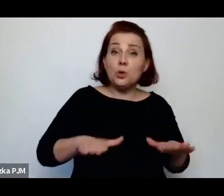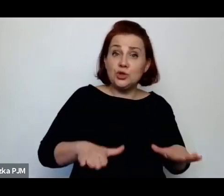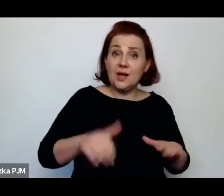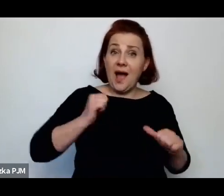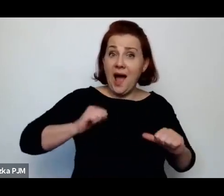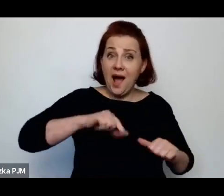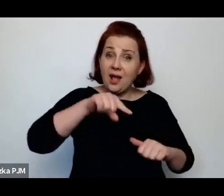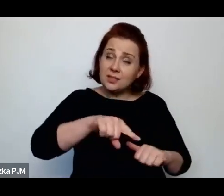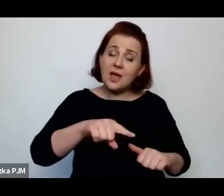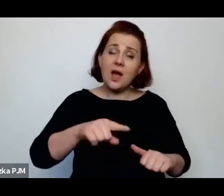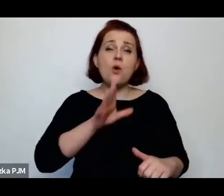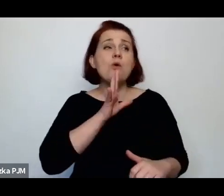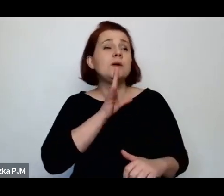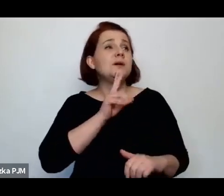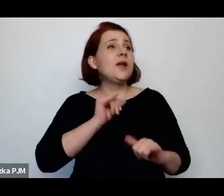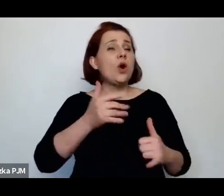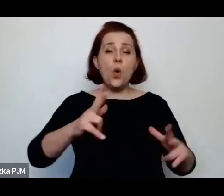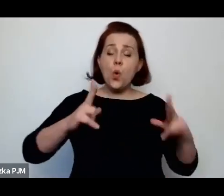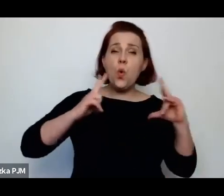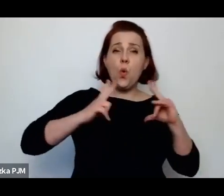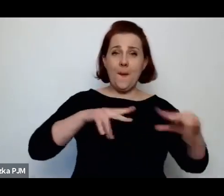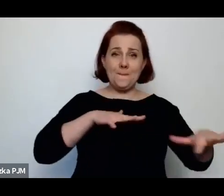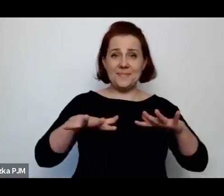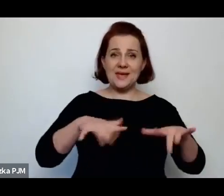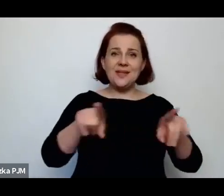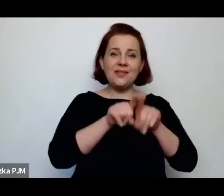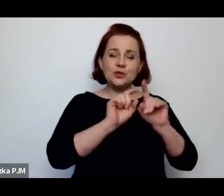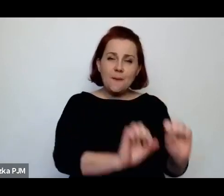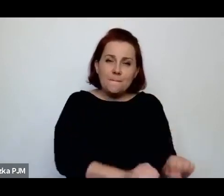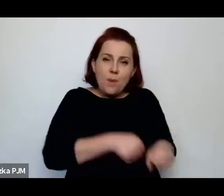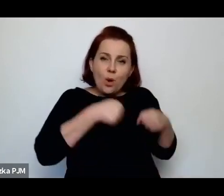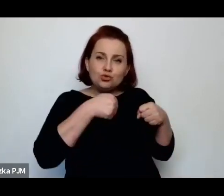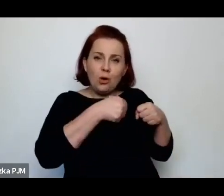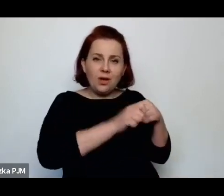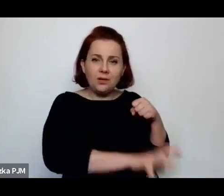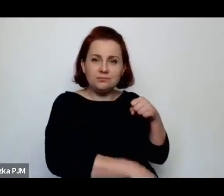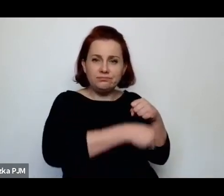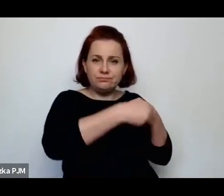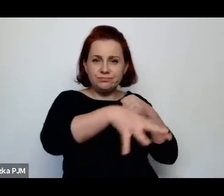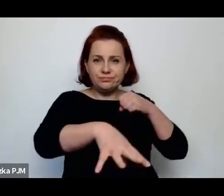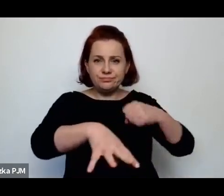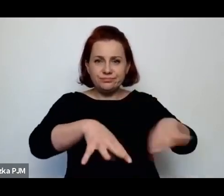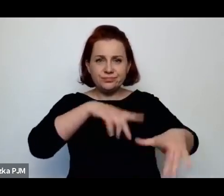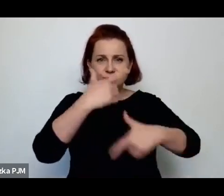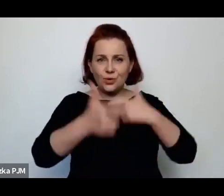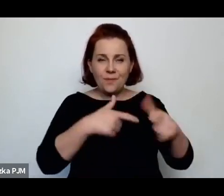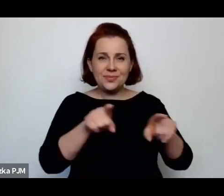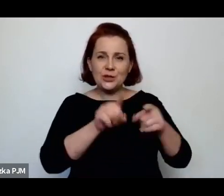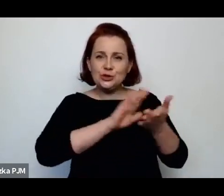ściągają pończochy, robią oczyszczania itd.